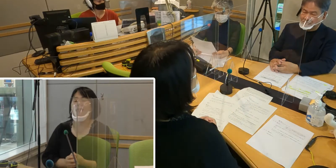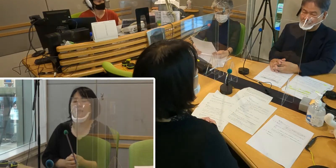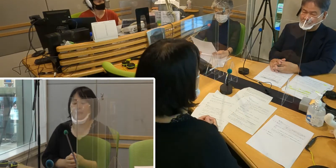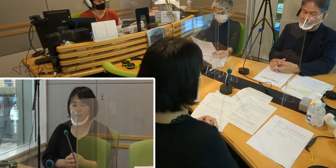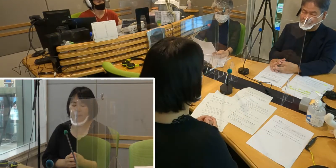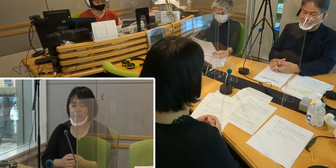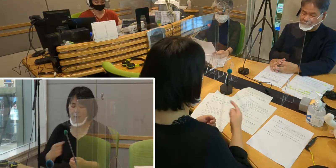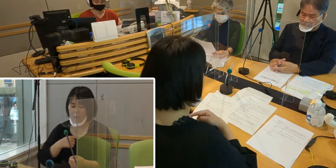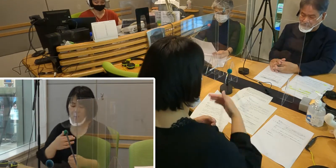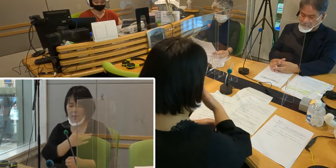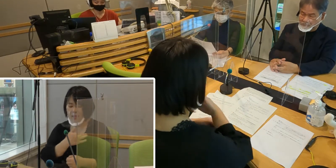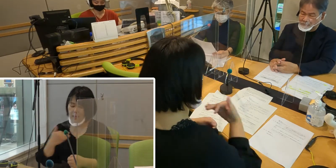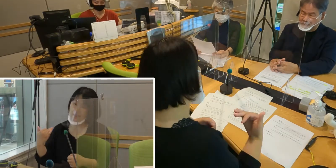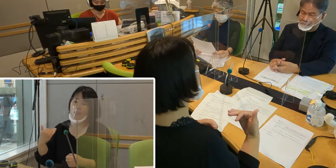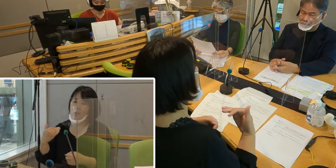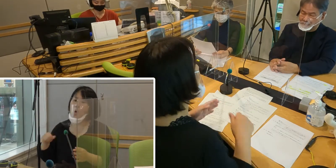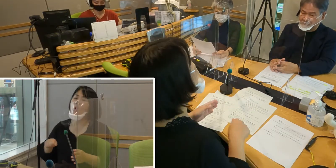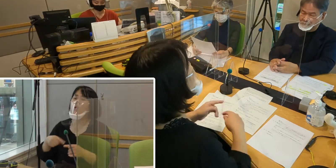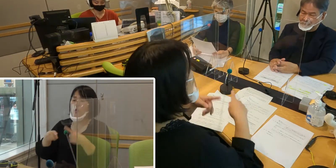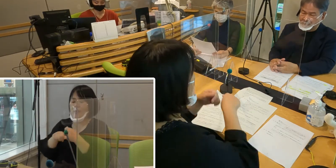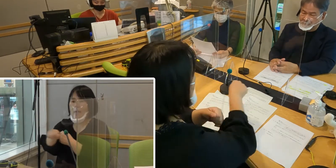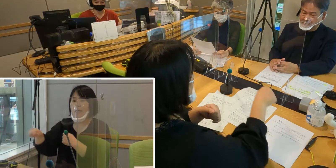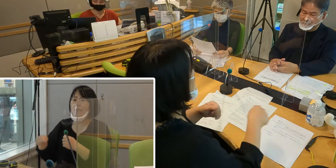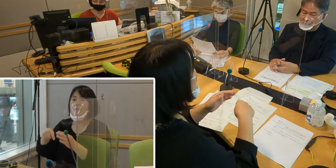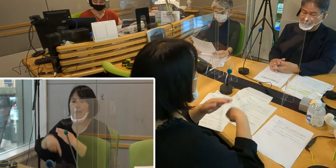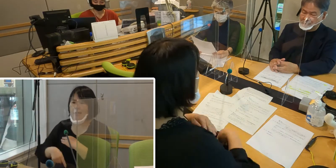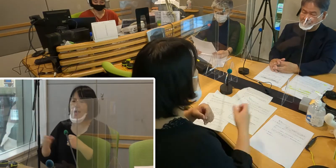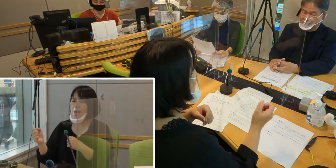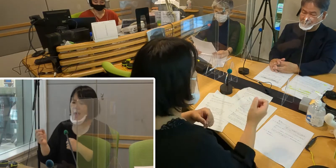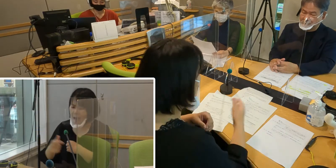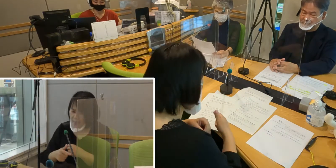私たちのサークルでは 早くコロナ禍が収束して、